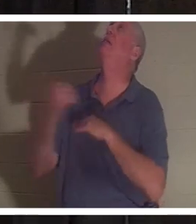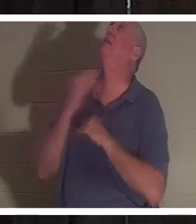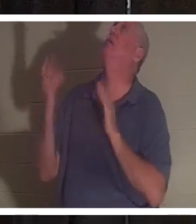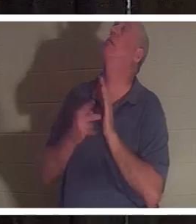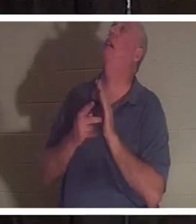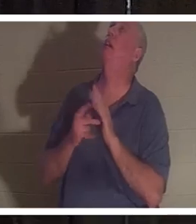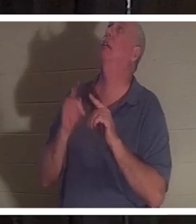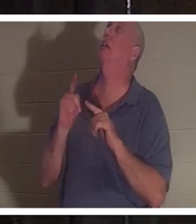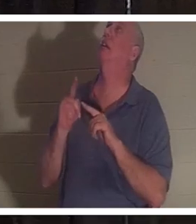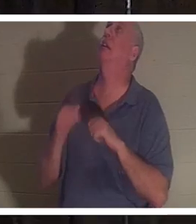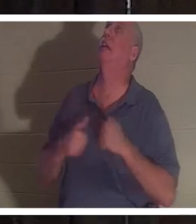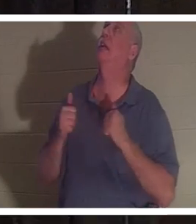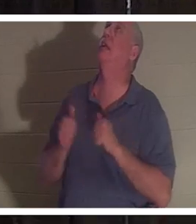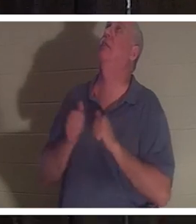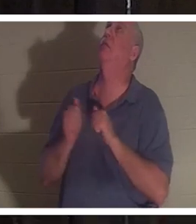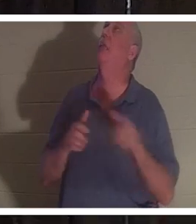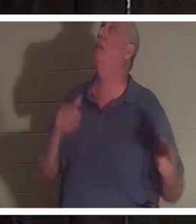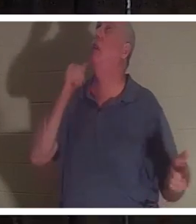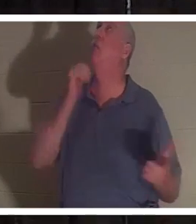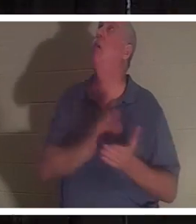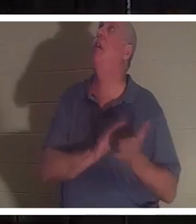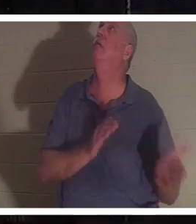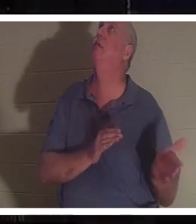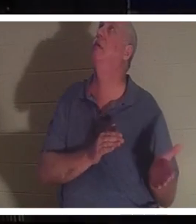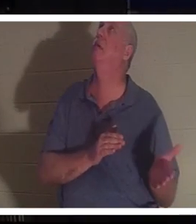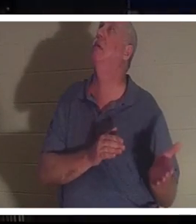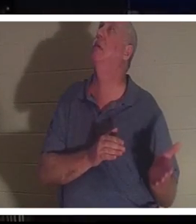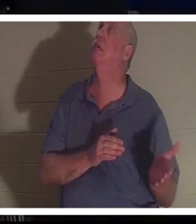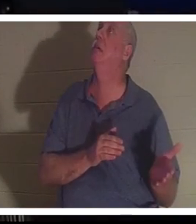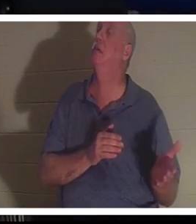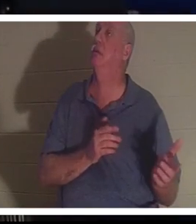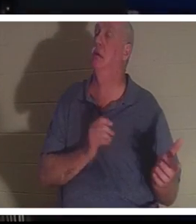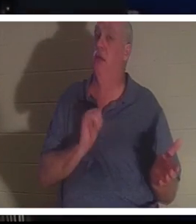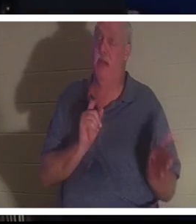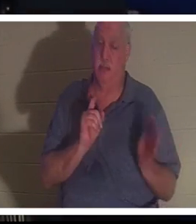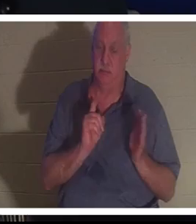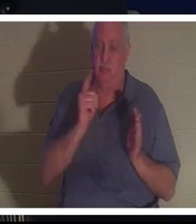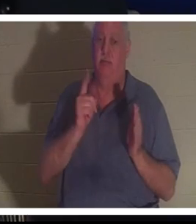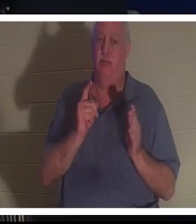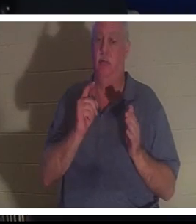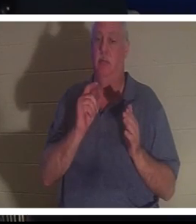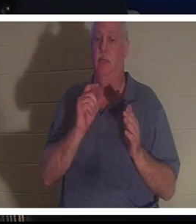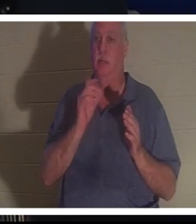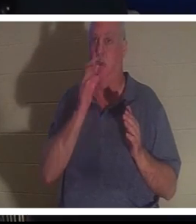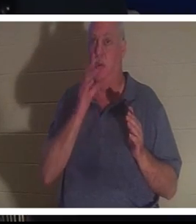! Bitte schick sie zurück!“ Und genau in diesem Moment stand Christine vor dem Herrn.